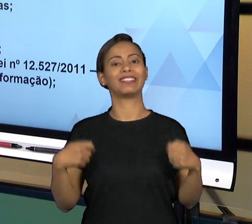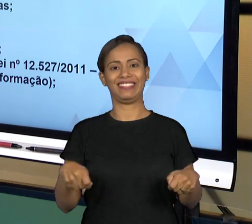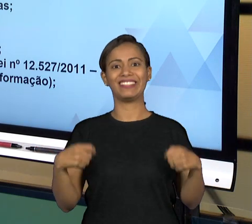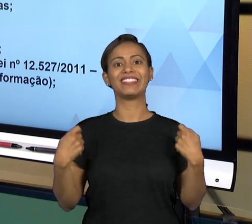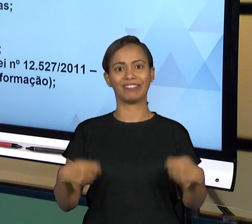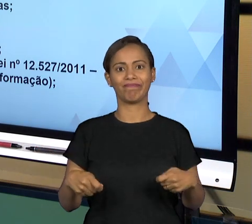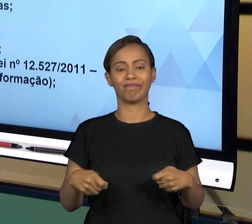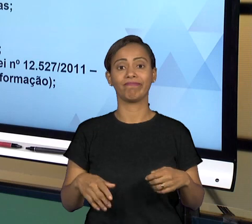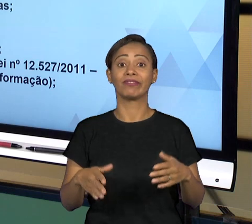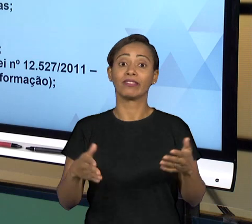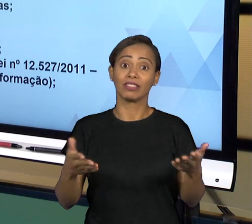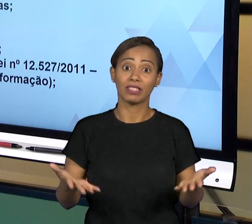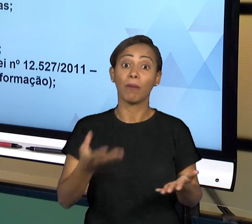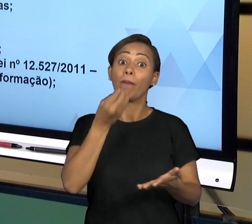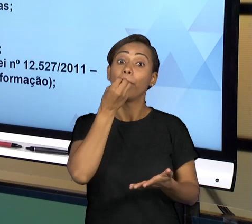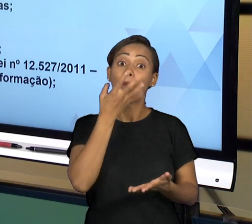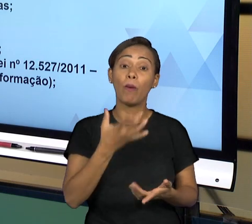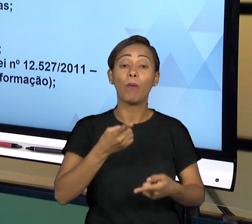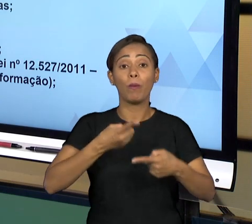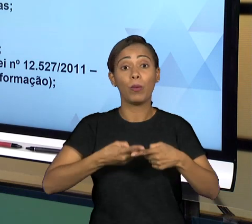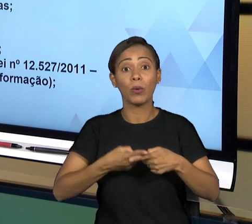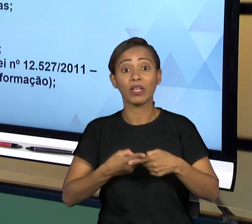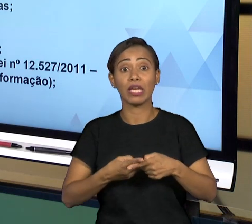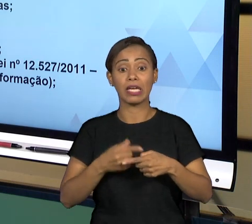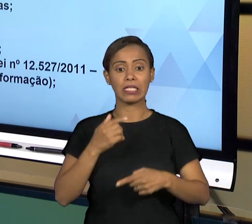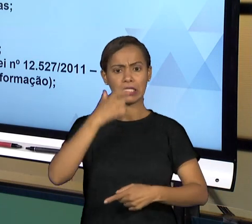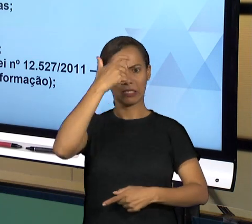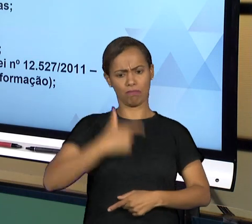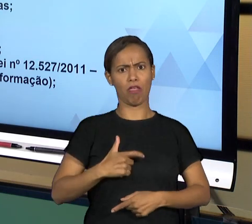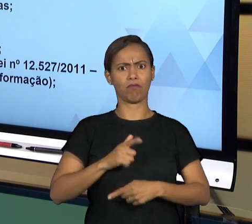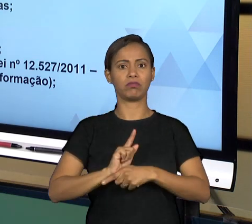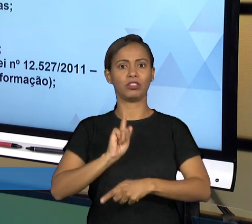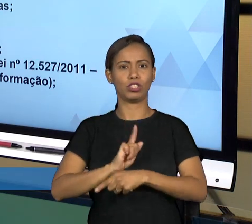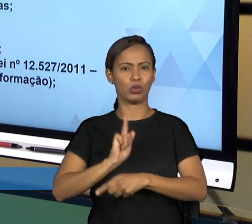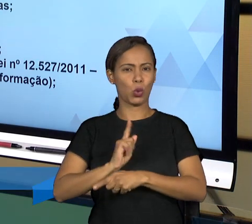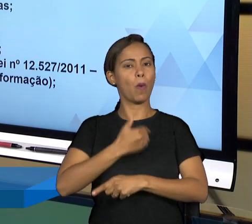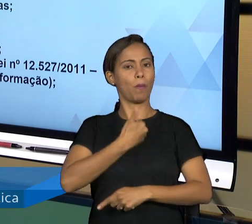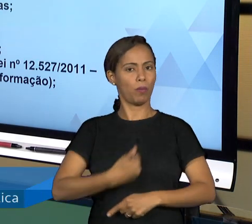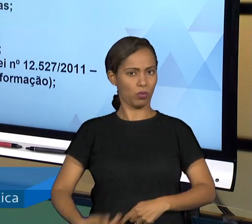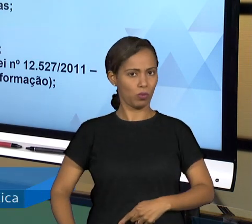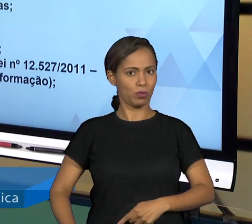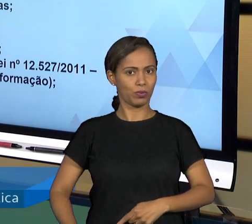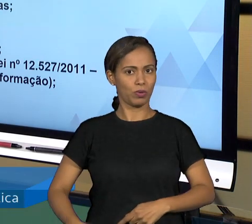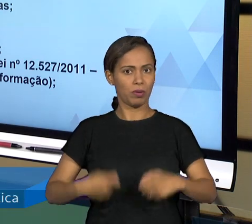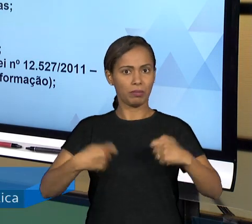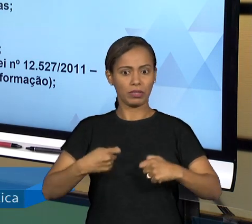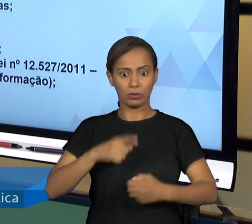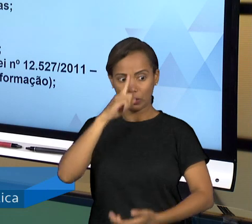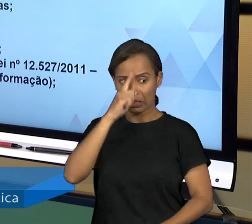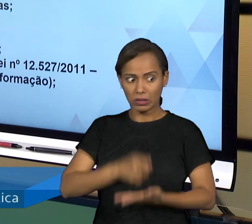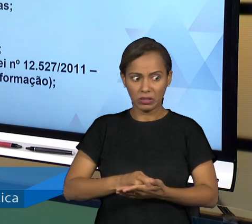PÚBLICO TER QUE JUSTIFICAR AS SUAS DECISÕES A TODO TEMPO, VOCÊ PRECISA ESTAR CIENTE DE TODO